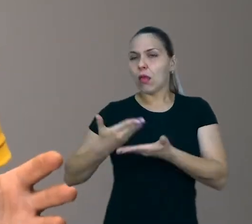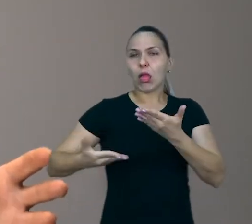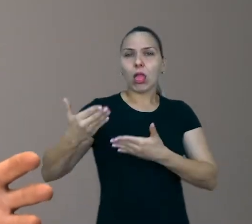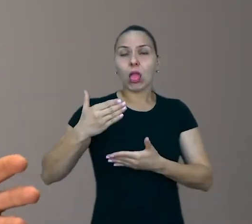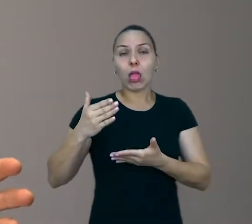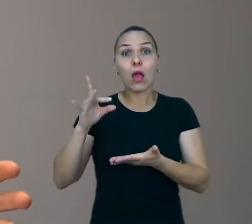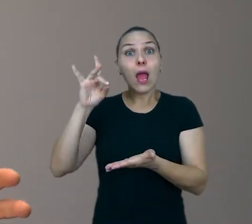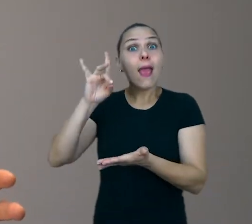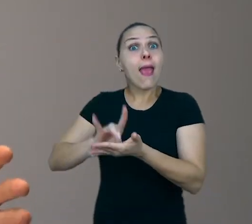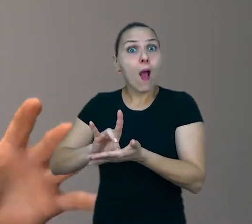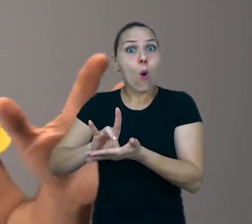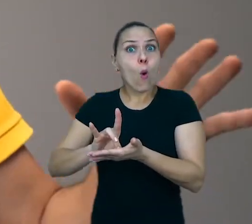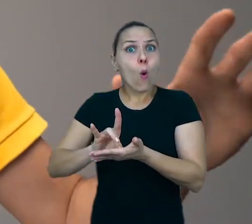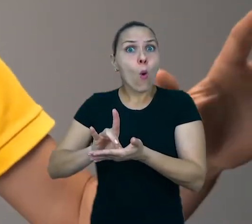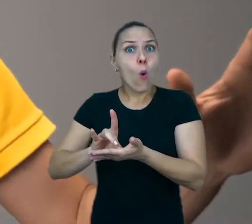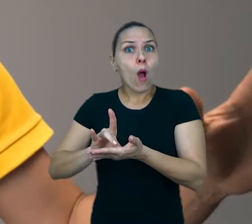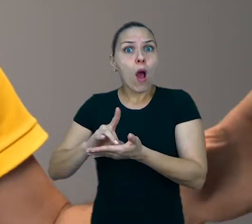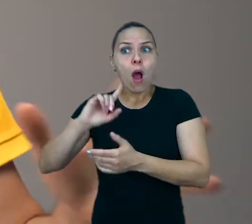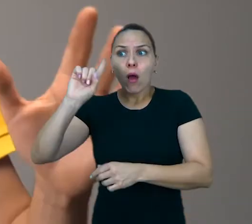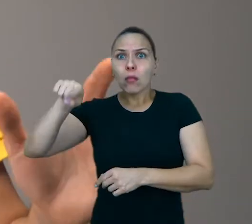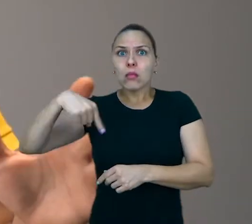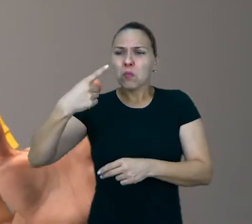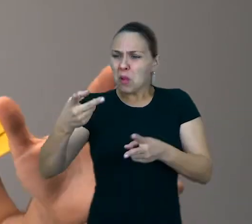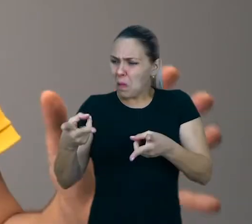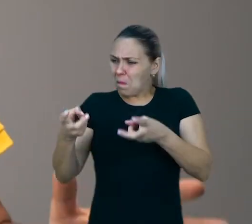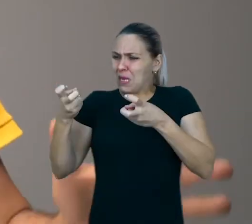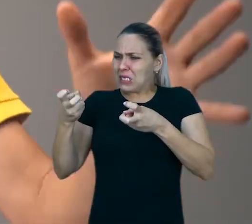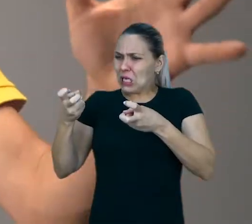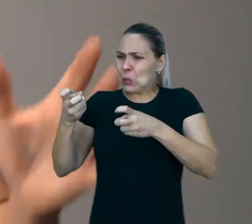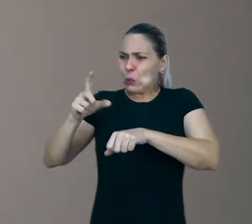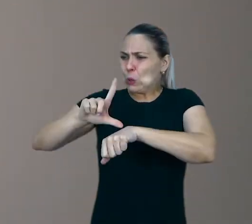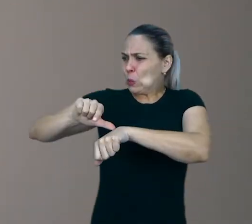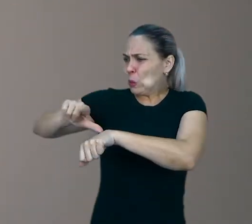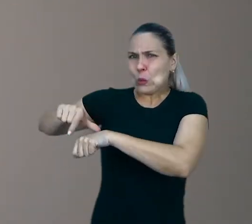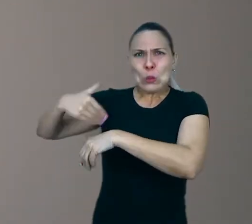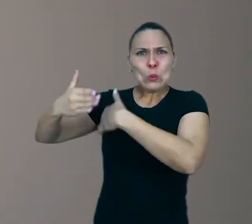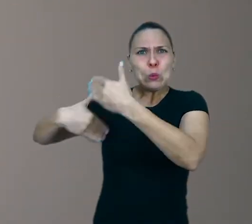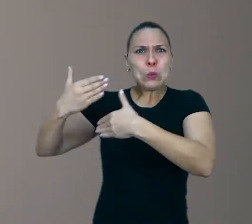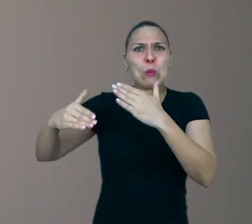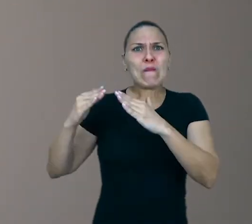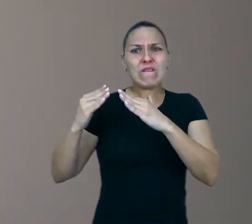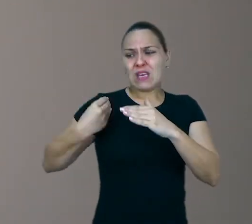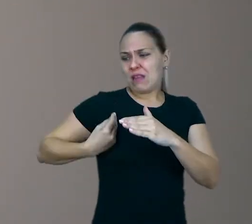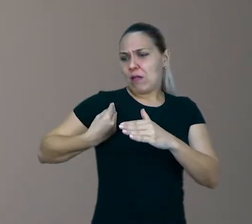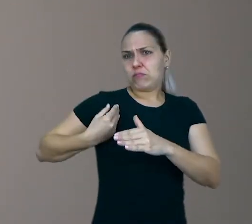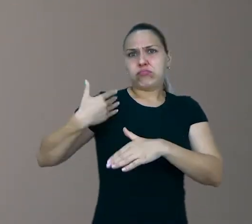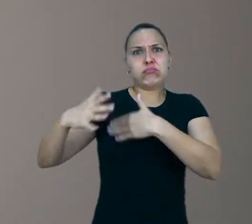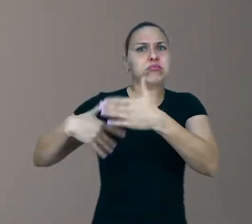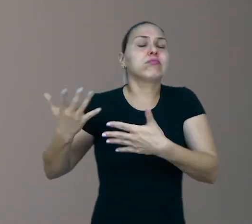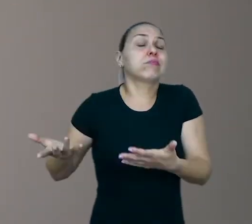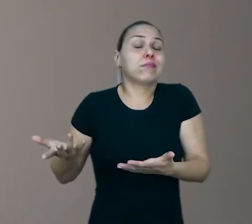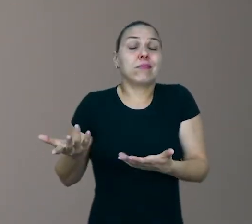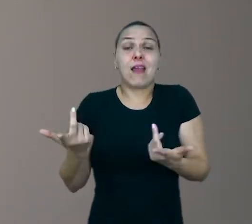Depois, quando vai ver, percebe que tem um monte de coisa atrasada para ele resolver. É assim com a criança também.